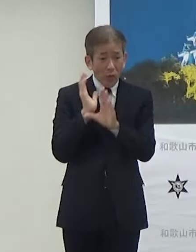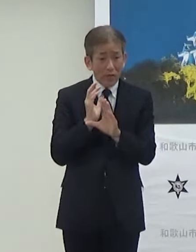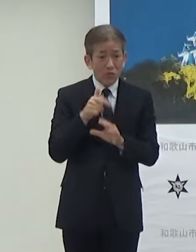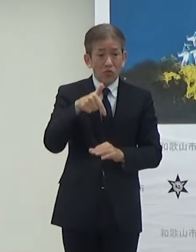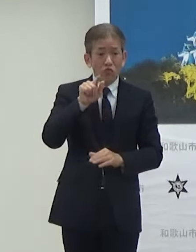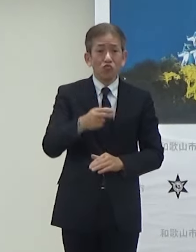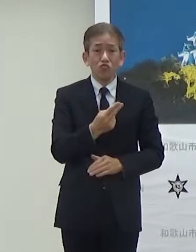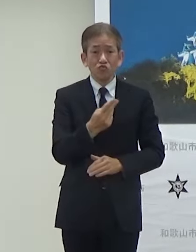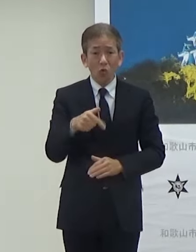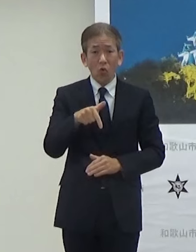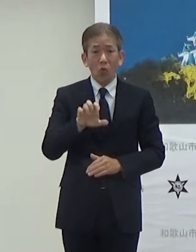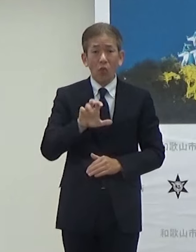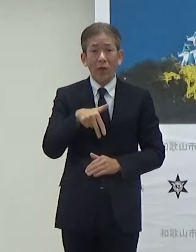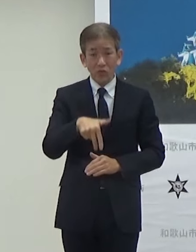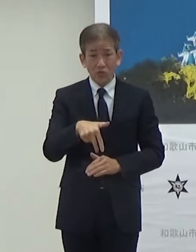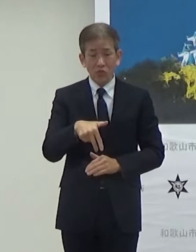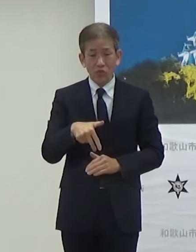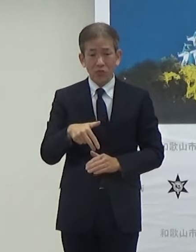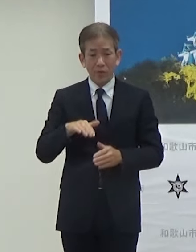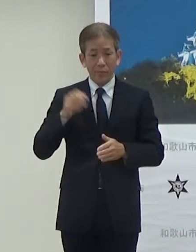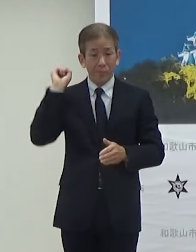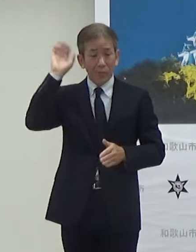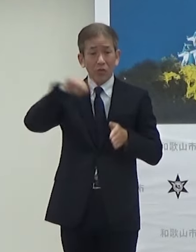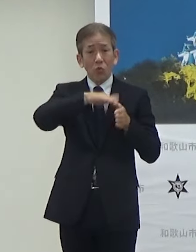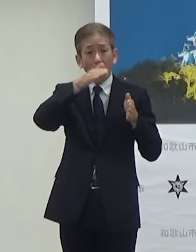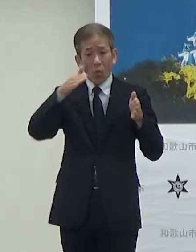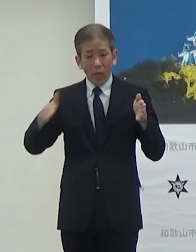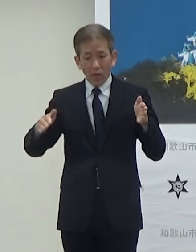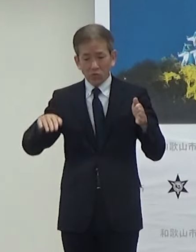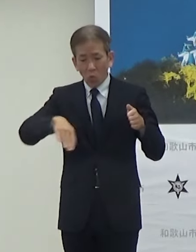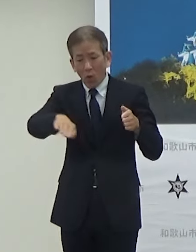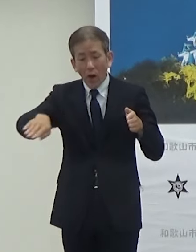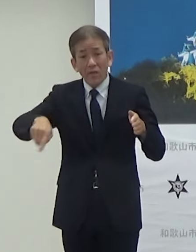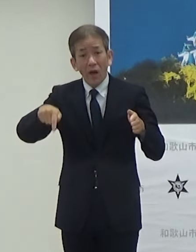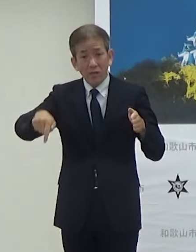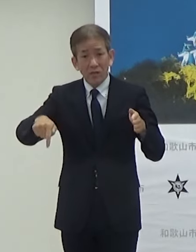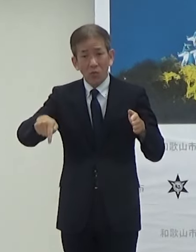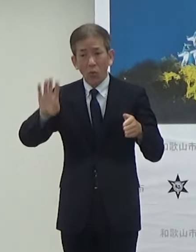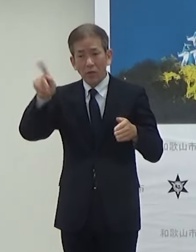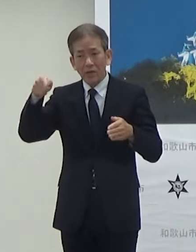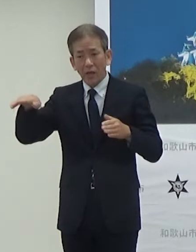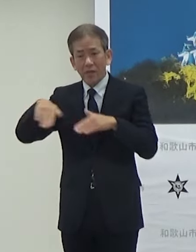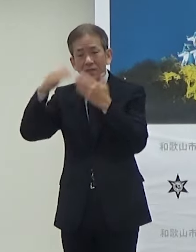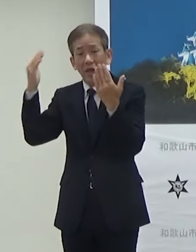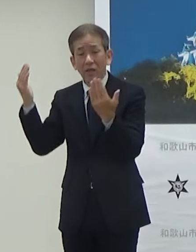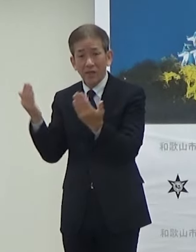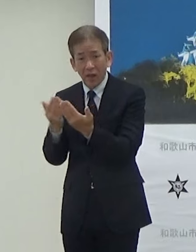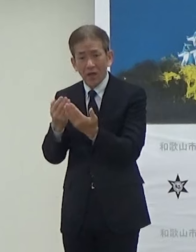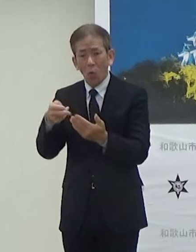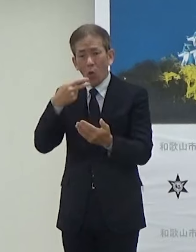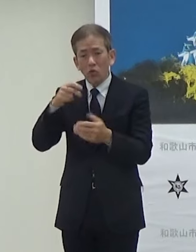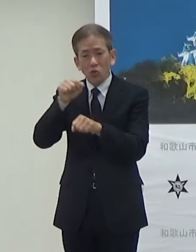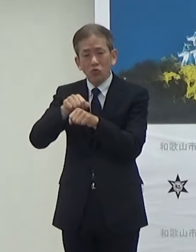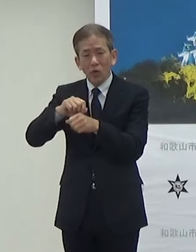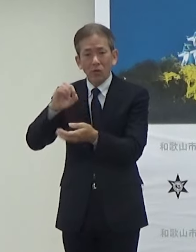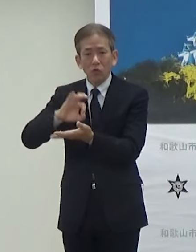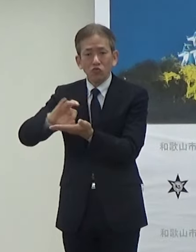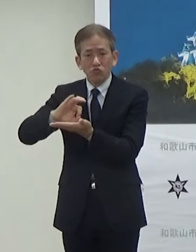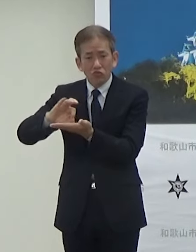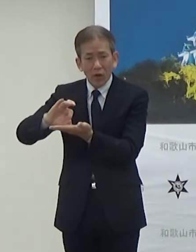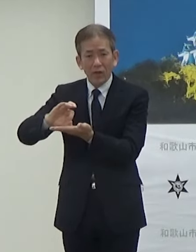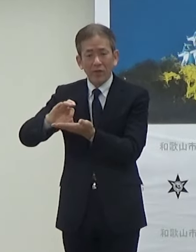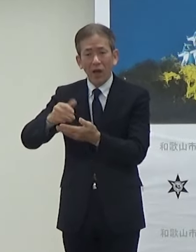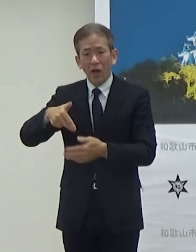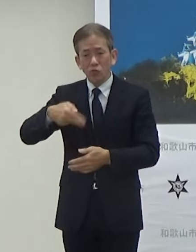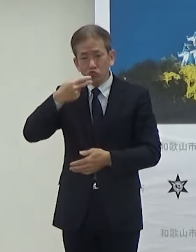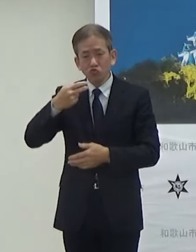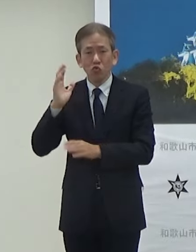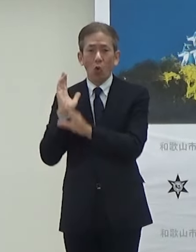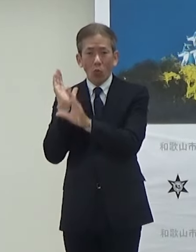ビッグホエールの入り口付近では県全体の県の食材を活用したフードフェスも